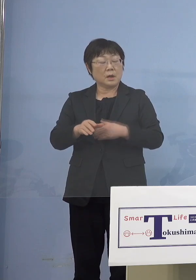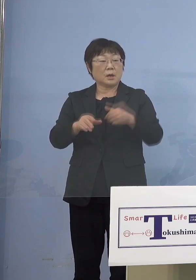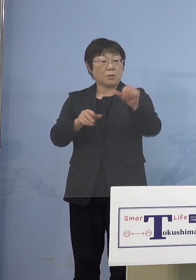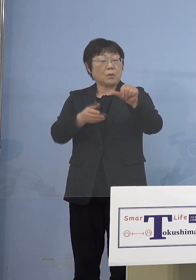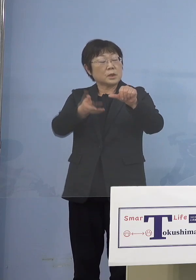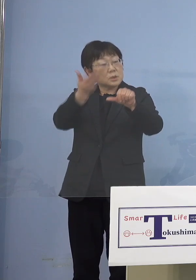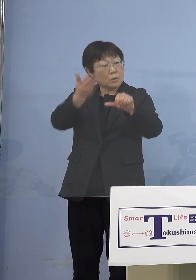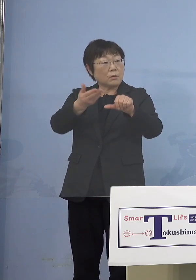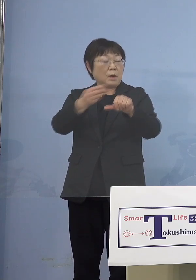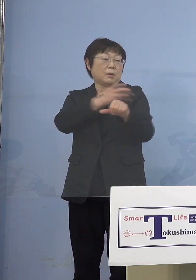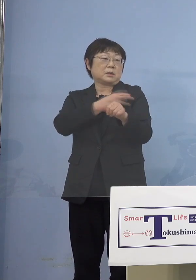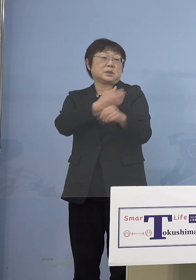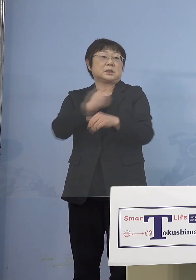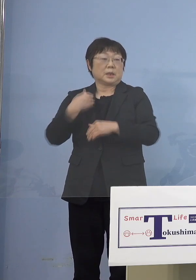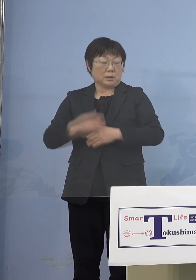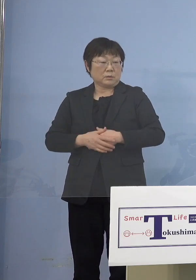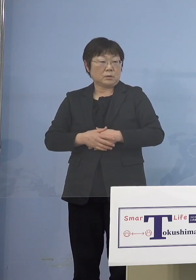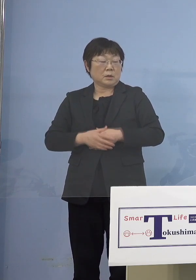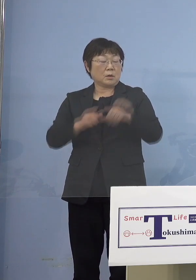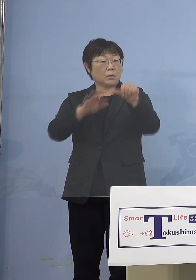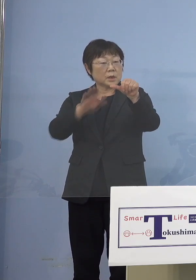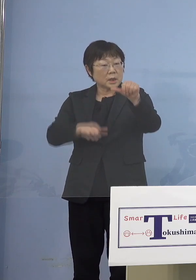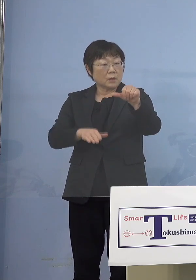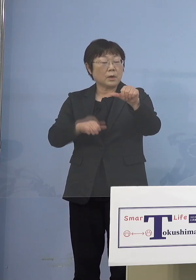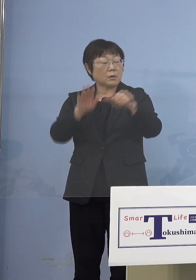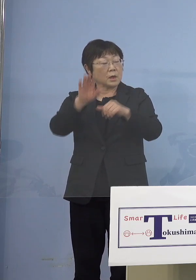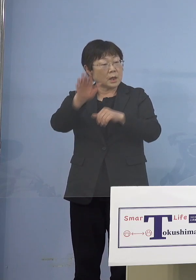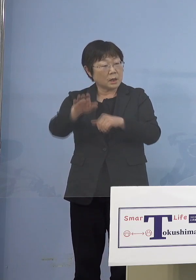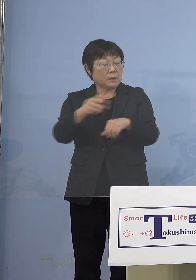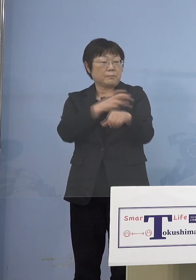ところが5歳未満の子どもさんたち これからも打てないので